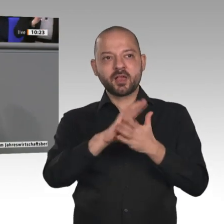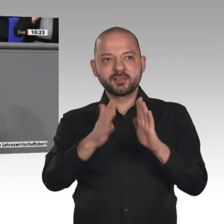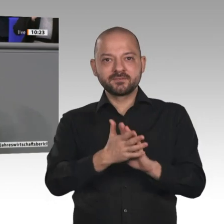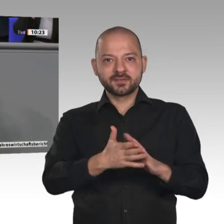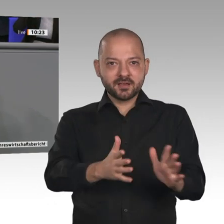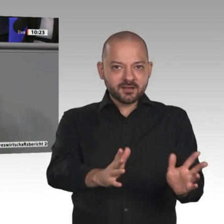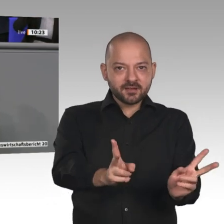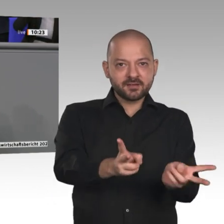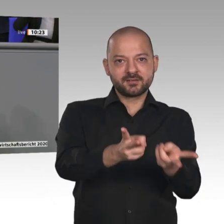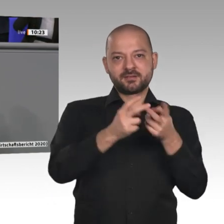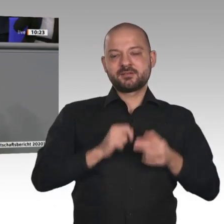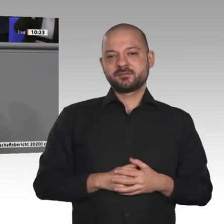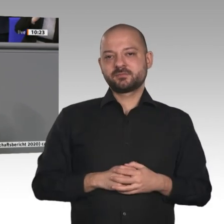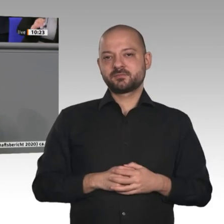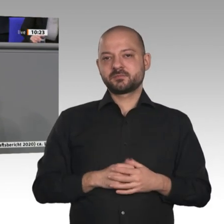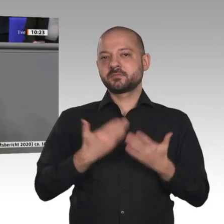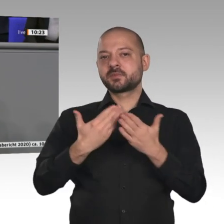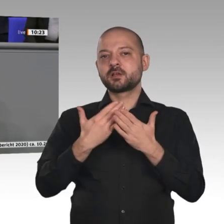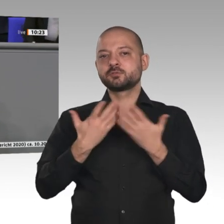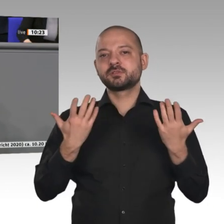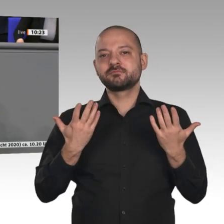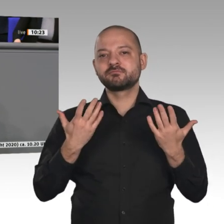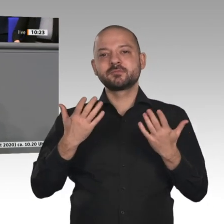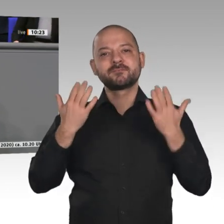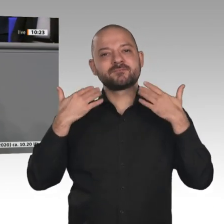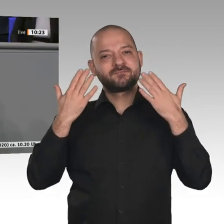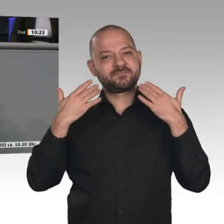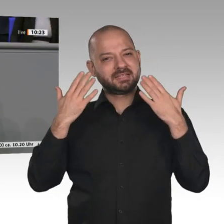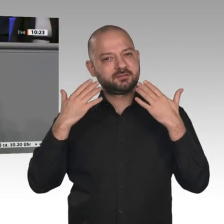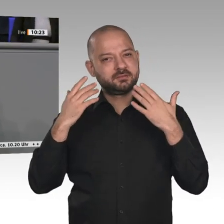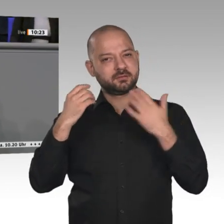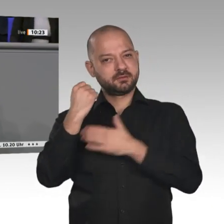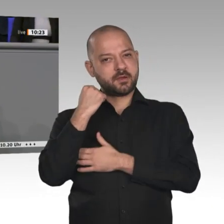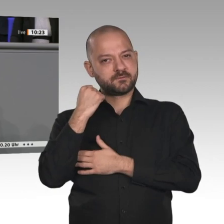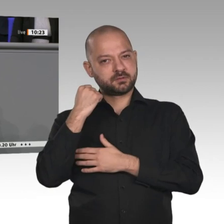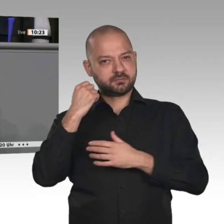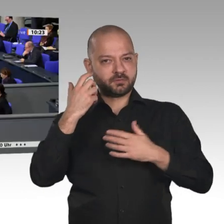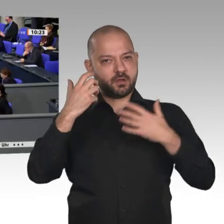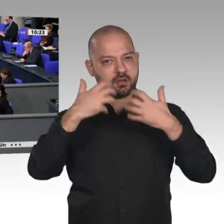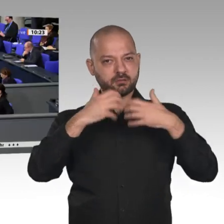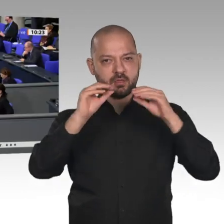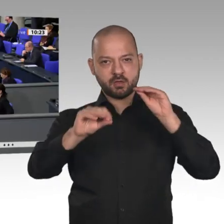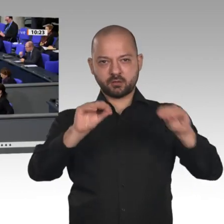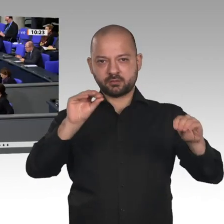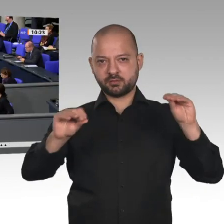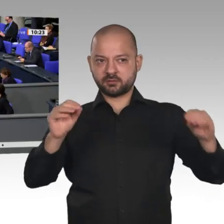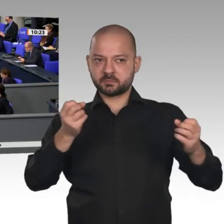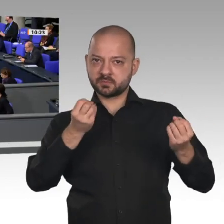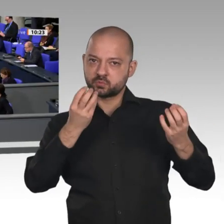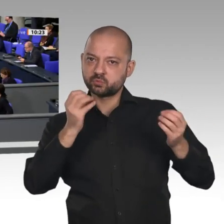bei der Produktion von Windenergieanlagen. Tausende Arbeitsplätze, Herr Minister, sind gerade in Ostfriesland in Gefahr. Wir müssen gemeinsam dafür sorgen, dass diese